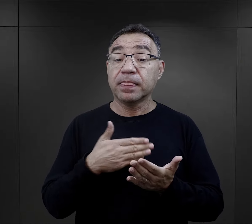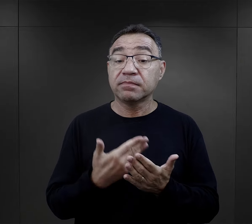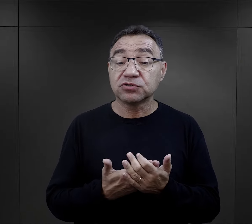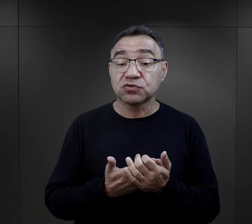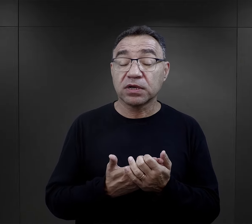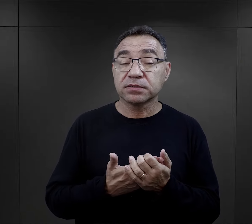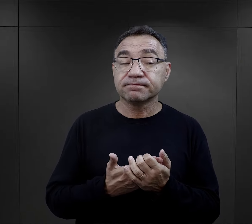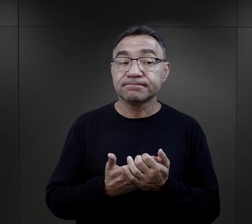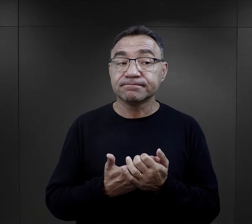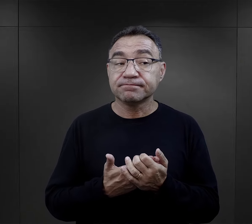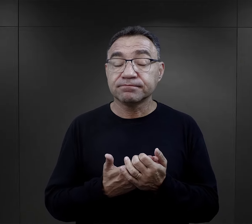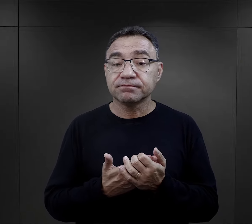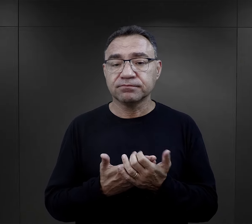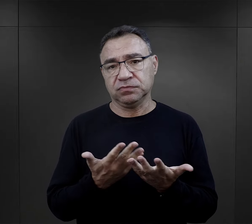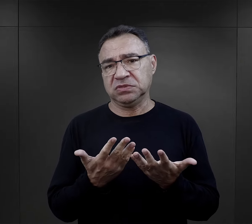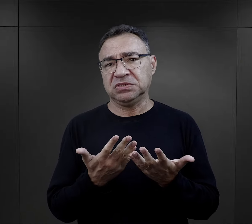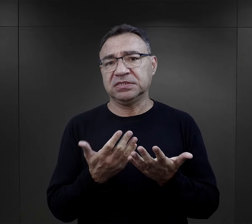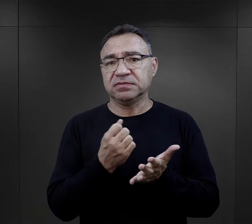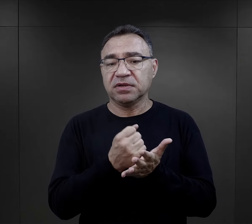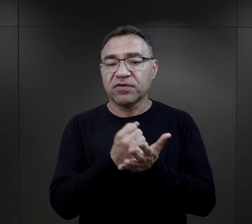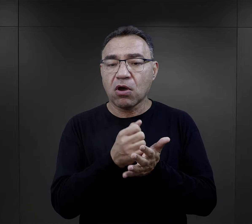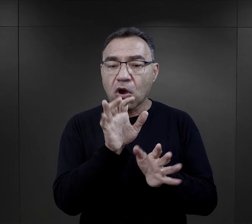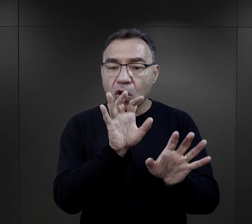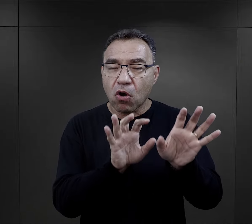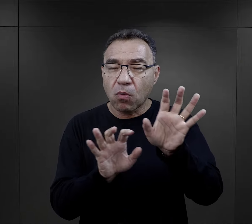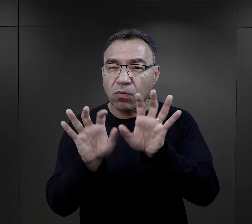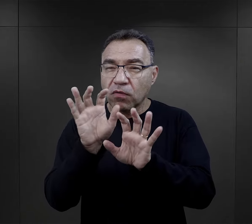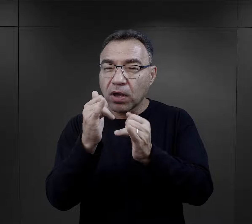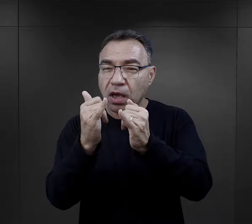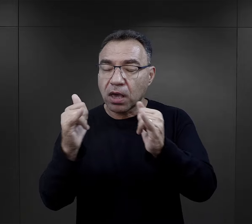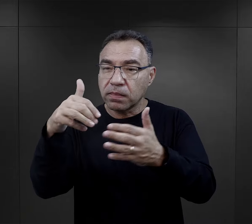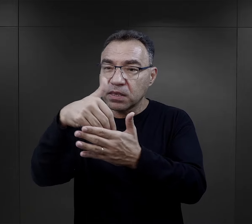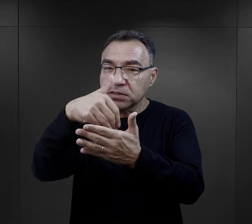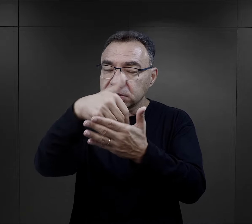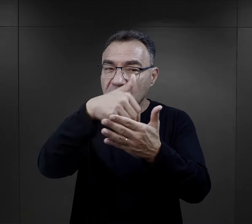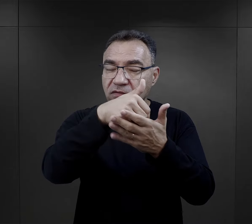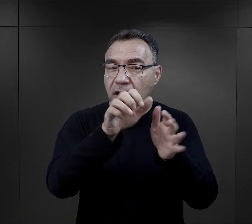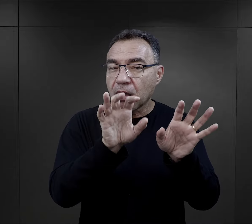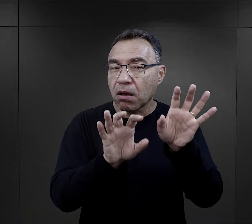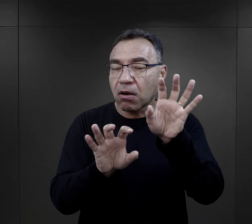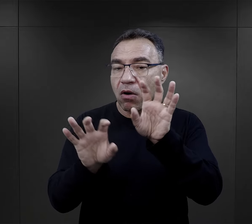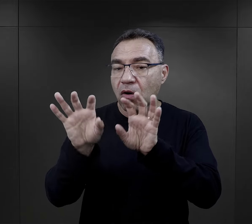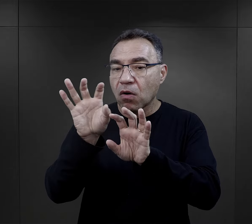to była np. taka prosta rzecz jak obserwacja zachowań innych.